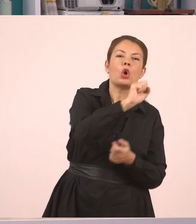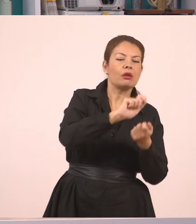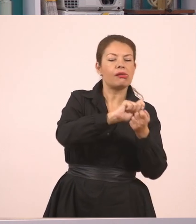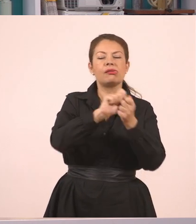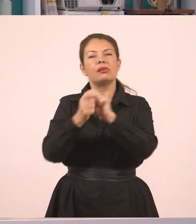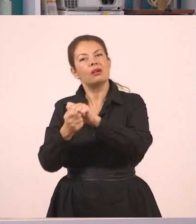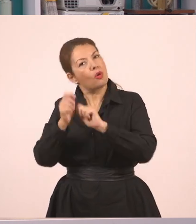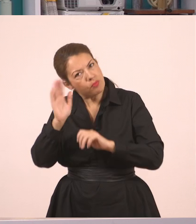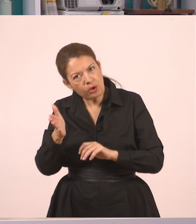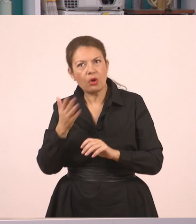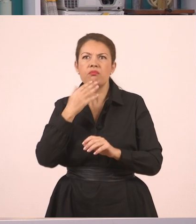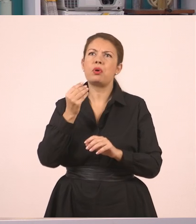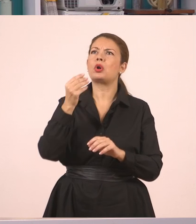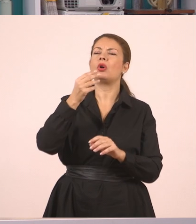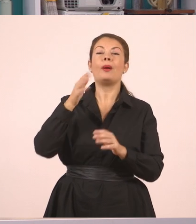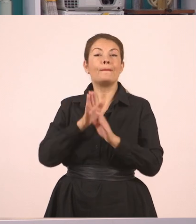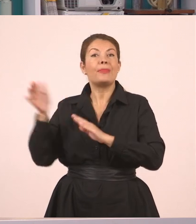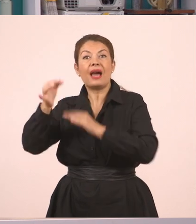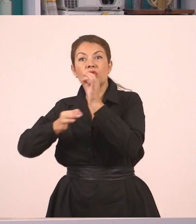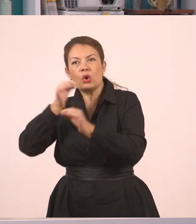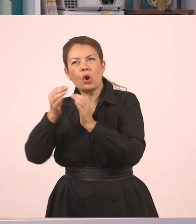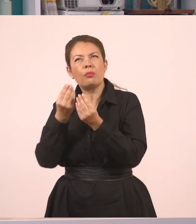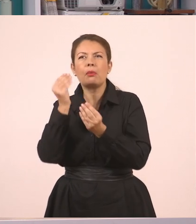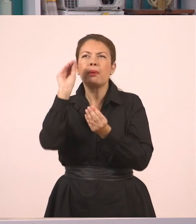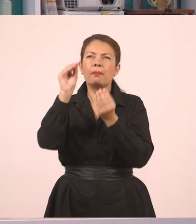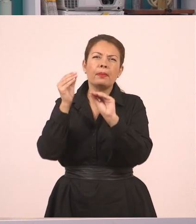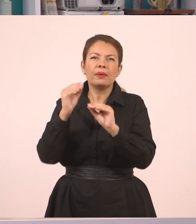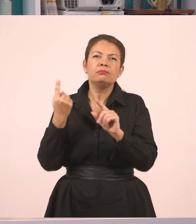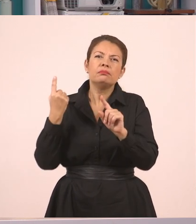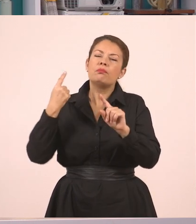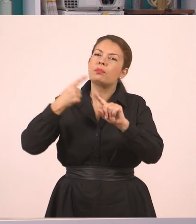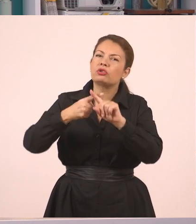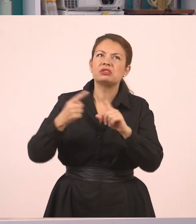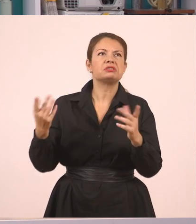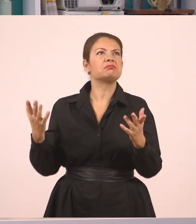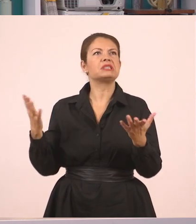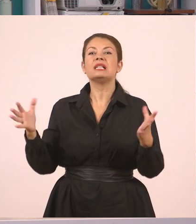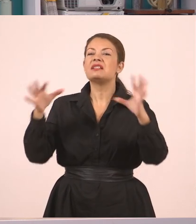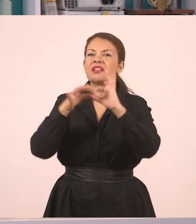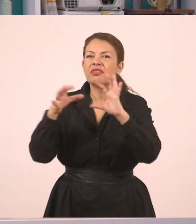να προσθέσω συνδέσμους, για να μπορέσω να μεταφέρω τον διάλογο. Η υπάλληλος μάς ρώτησε αν έχουμε συμπληρώσει τις αιτήσεις,